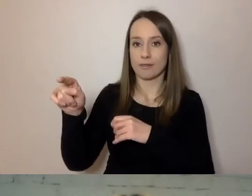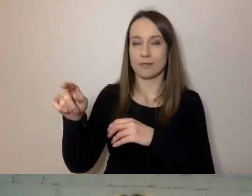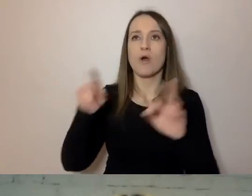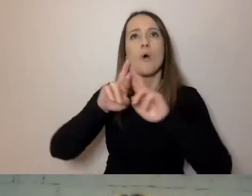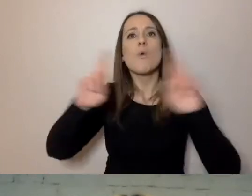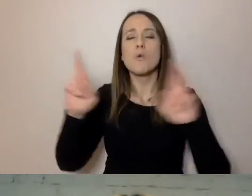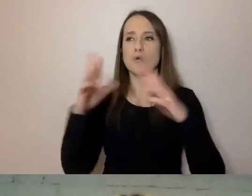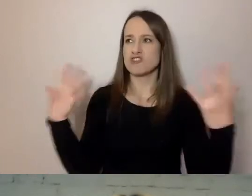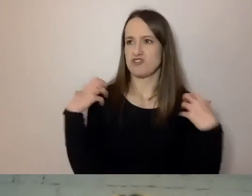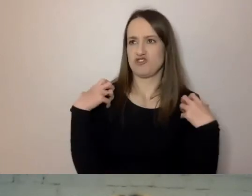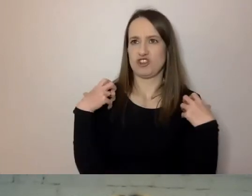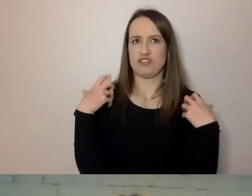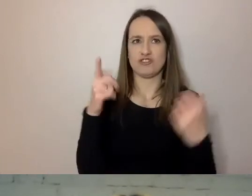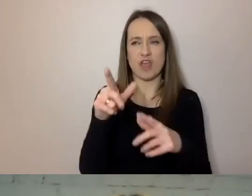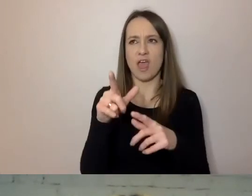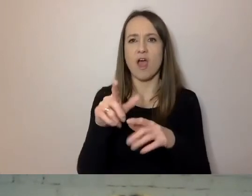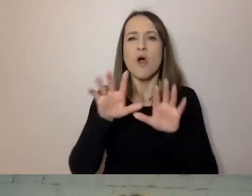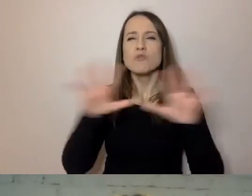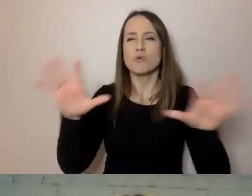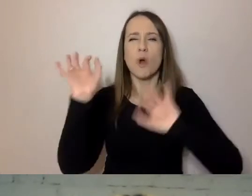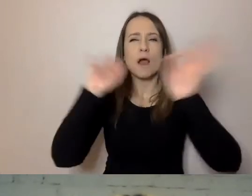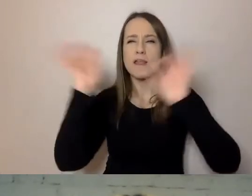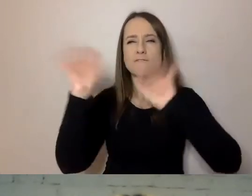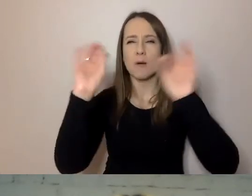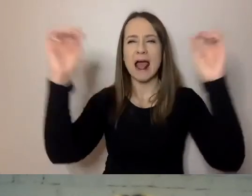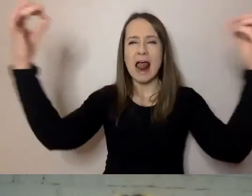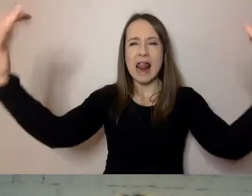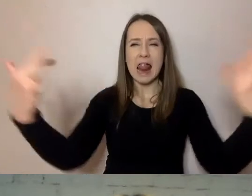przebodźcowanie, mają tych informacji bardzo dużo,